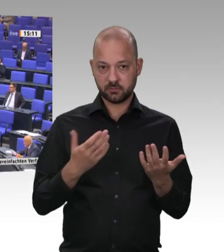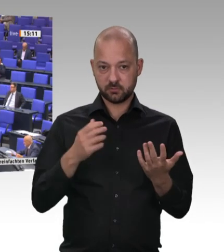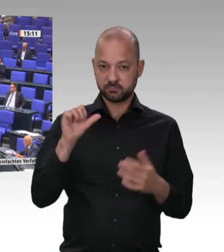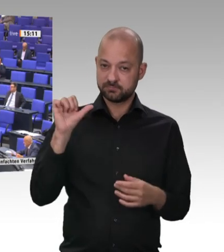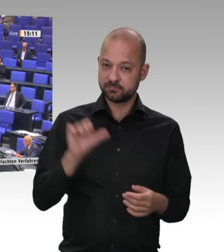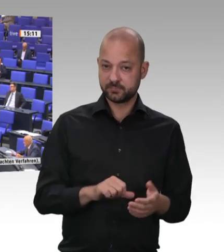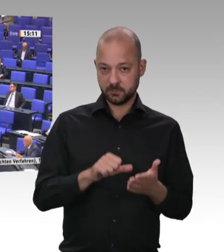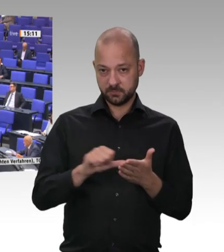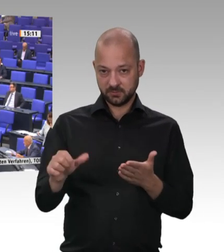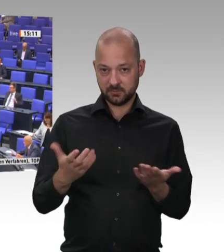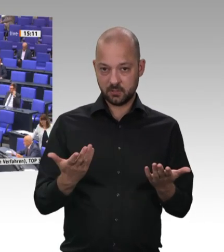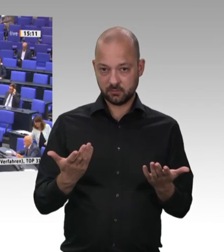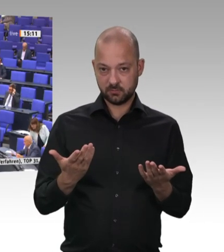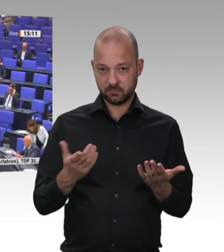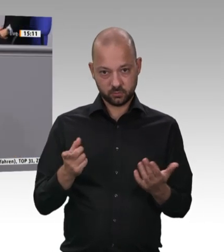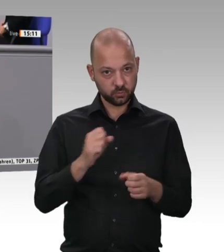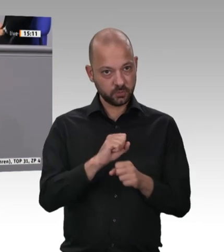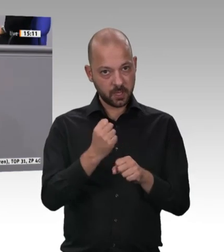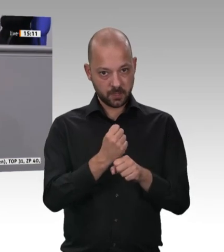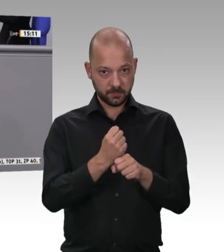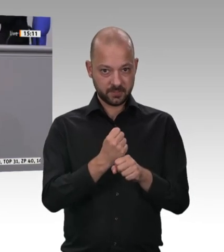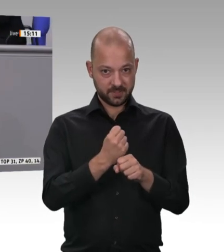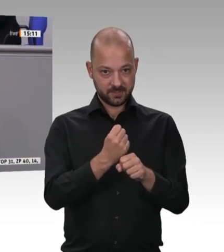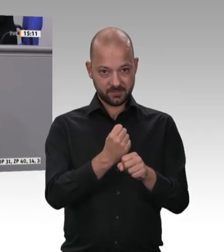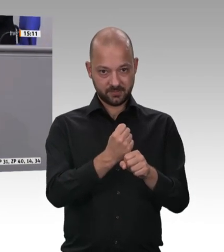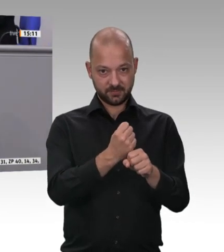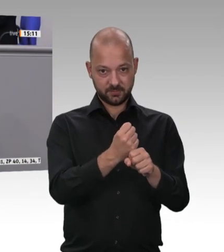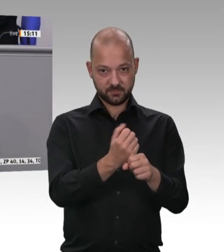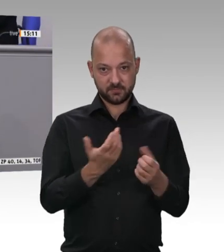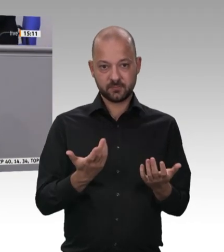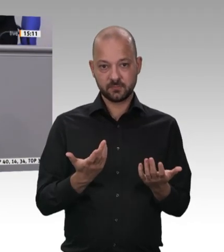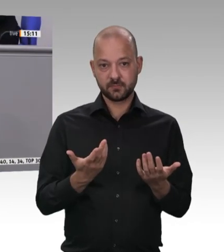Ich appelliere hier dringend, gerade an die Kolleginnen und Kollegen von CSU und